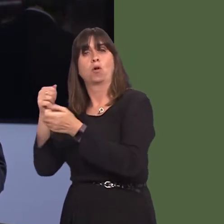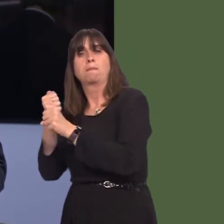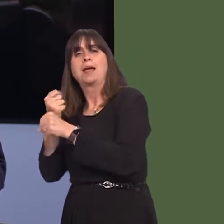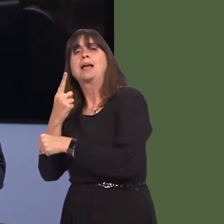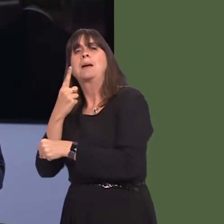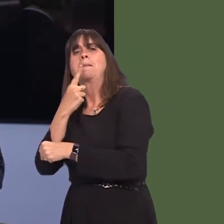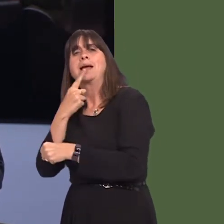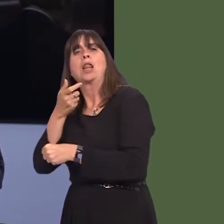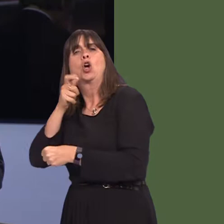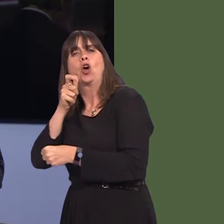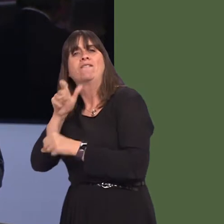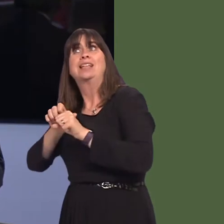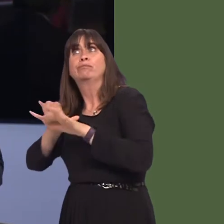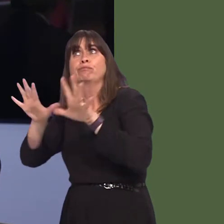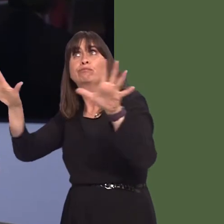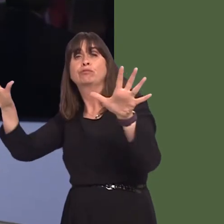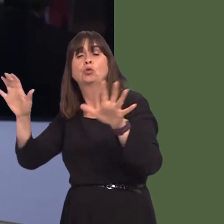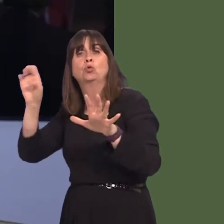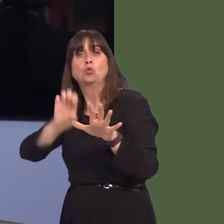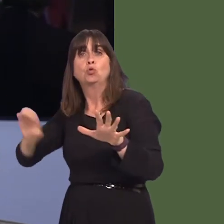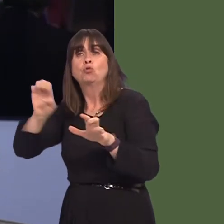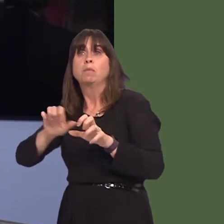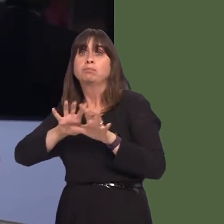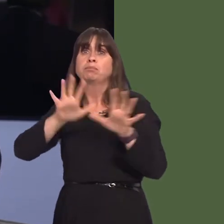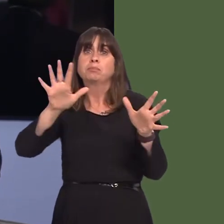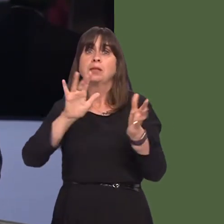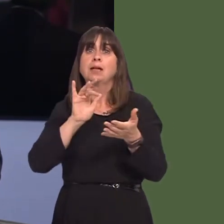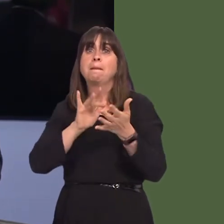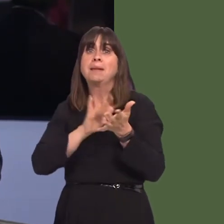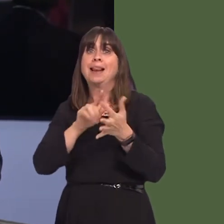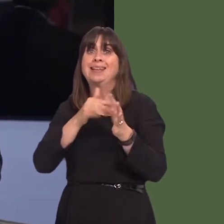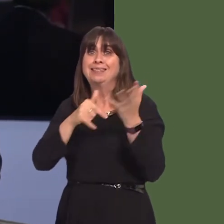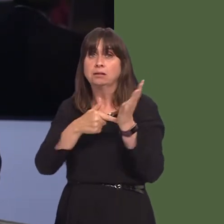milk-based coffees across Europe, the Middle East and Asia, which potentially opens wider